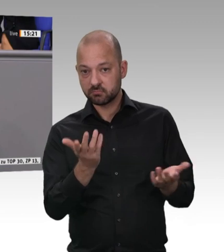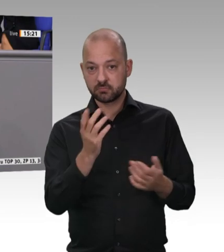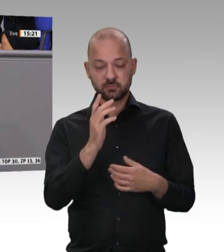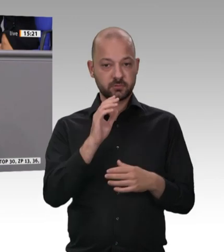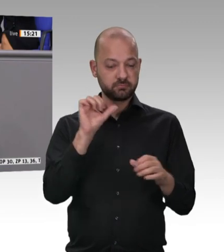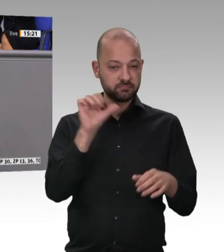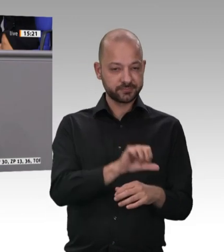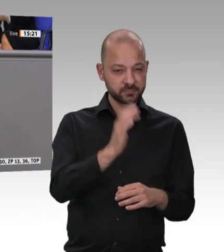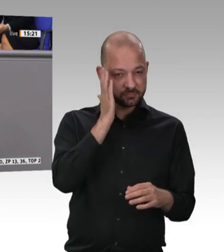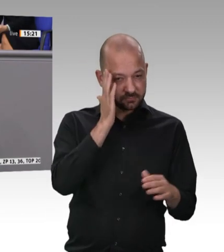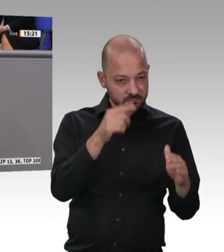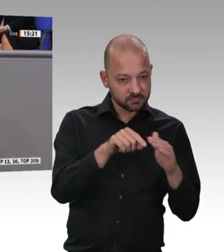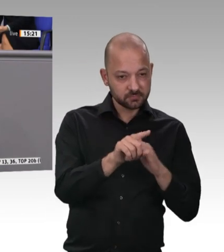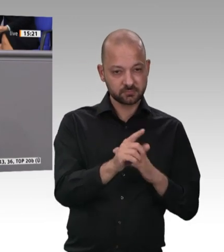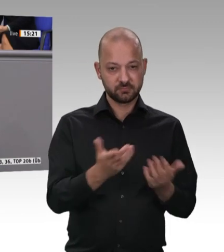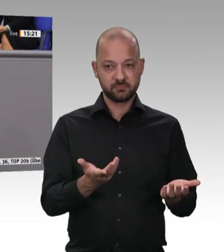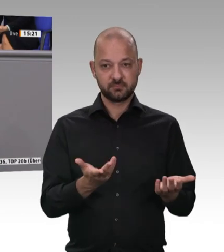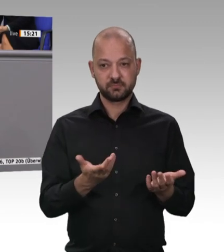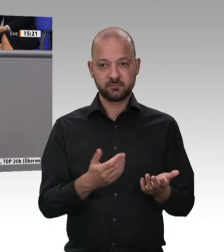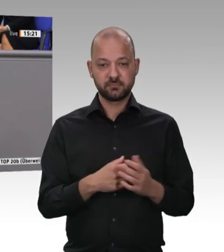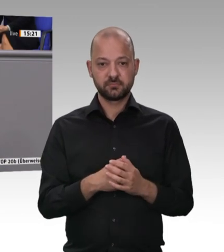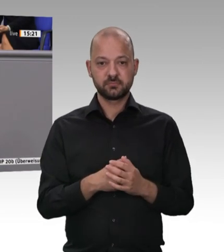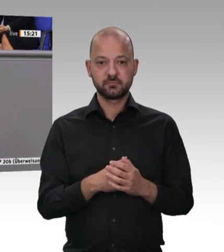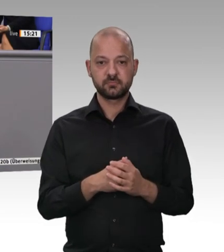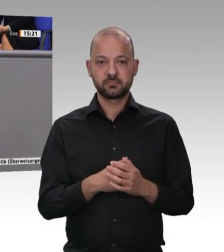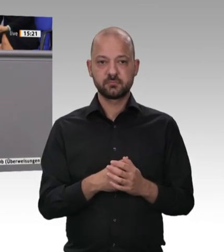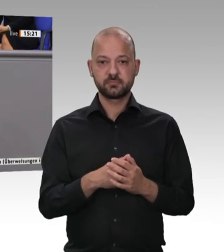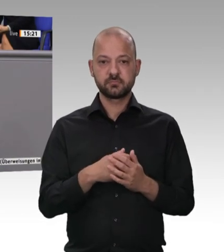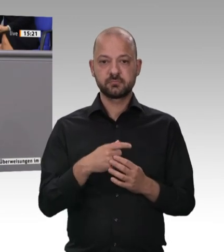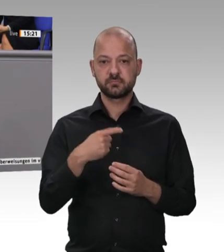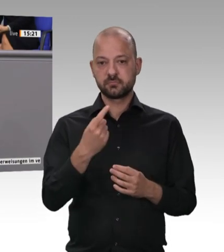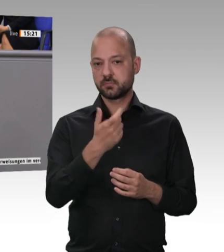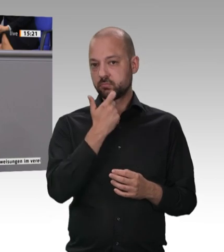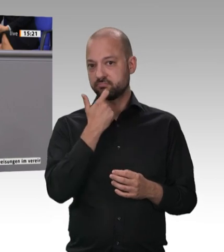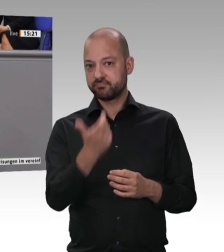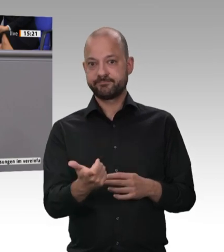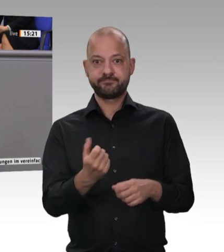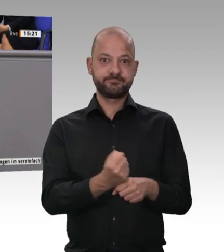Wir müssen handeln. Wir sind es den Beschäftigten schuldig. Wir sind es uns allen als Verbraucherinnen